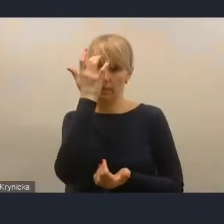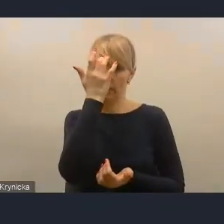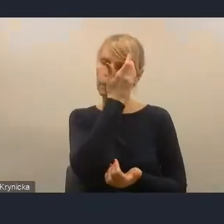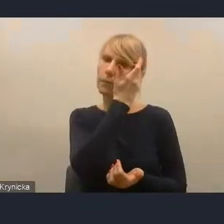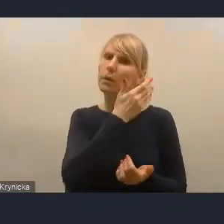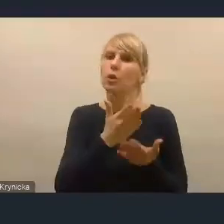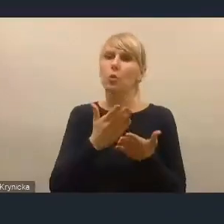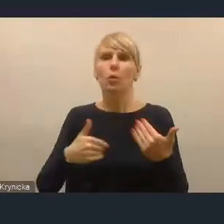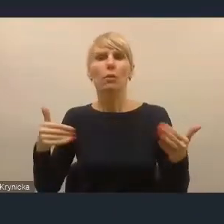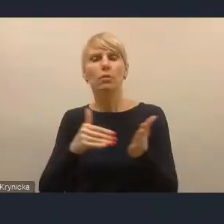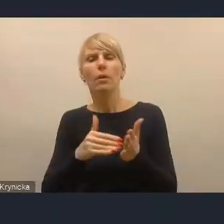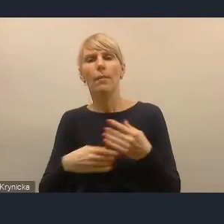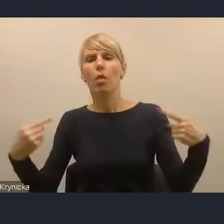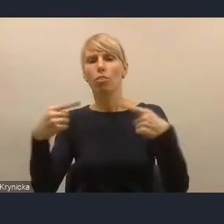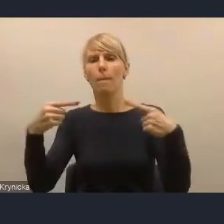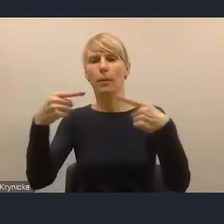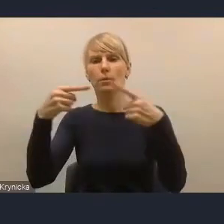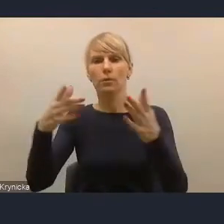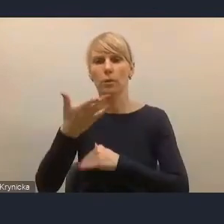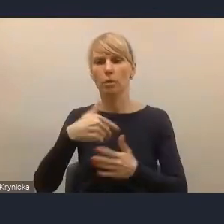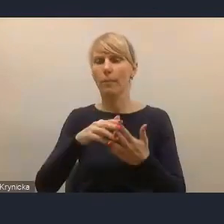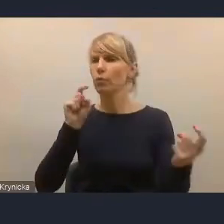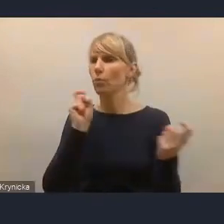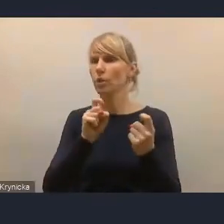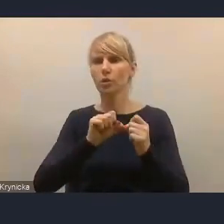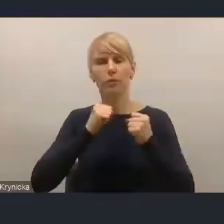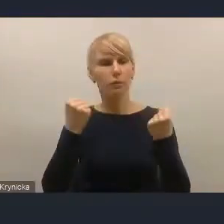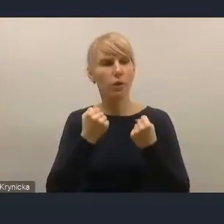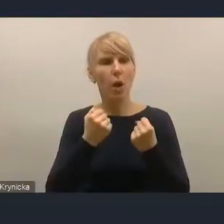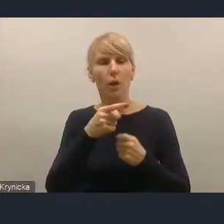do tego, żeby przeciwdziałać tym zjawiskom. Na pewno jednym z tych mechanizmów jest to,